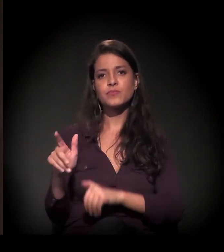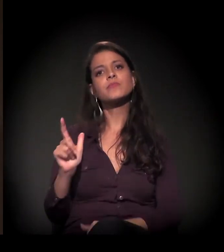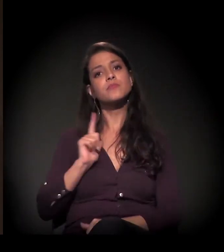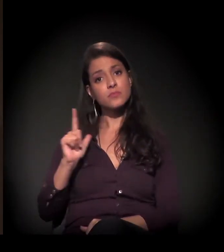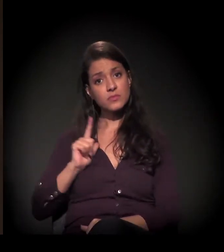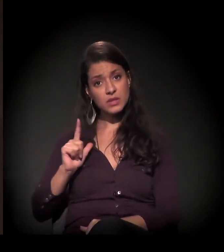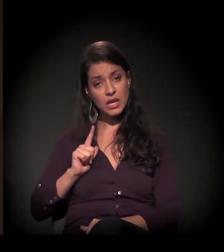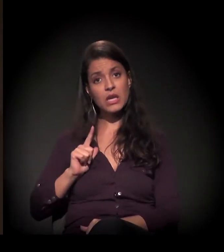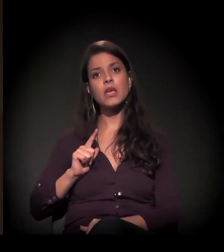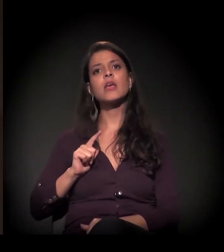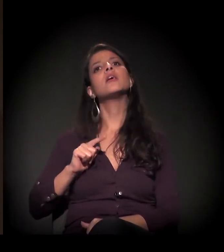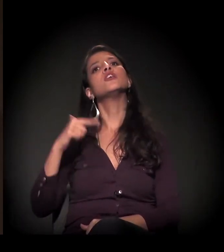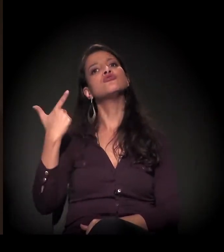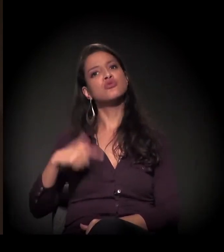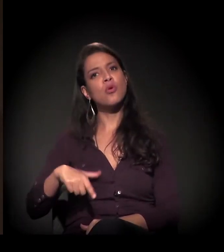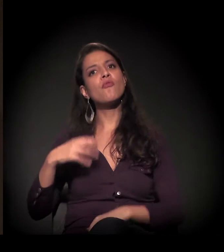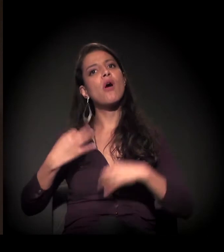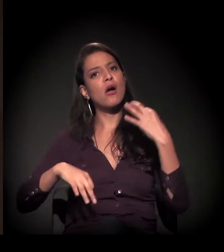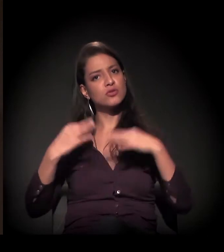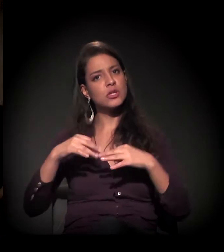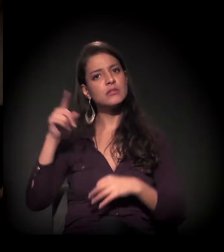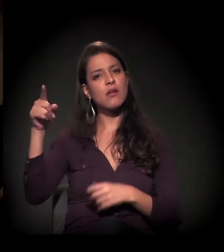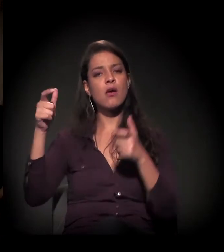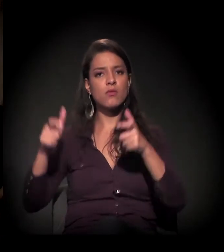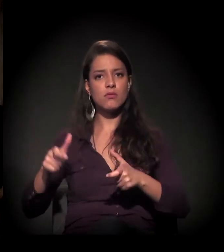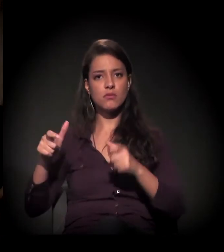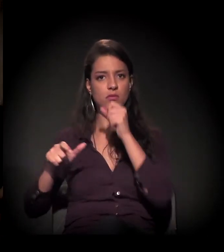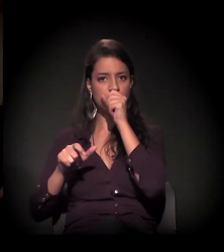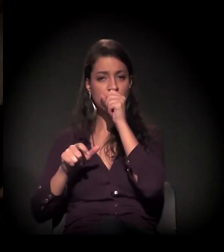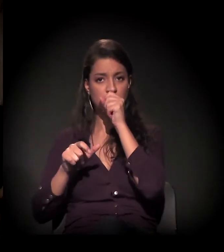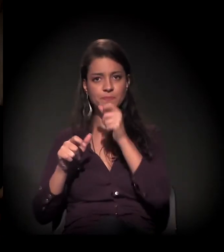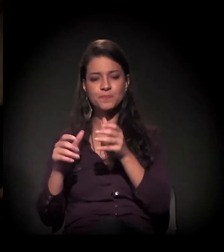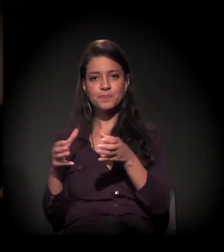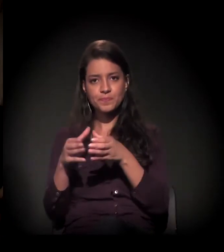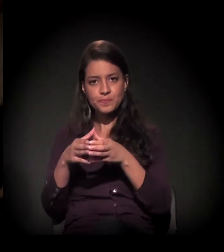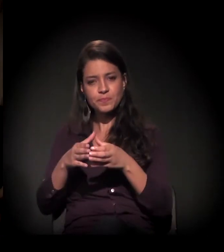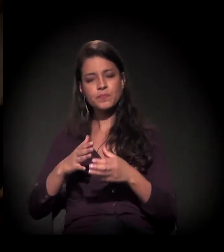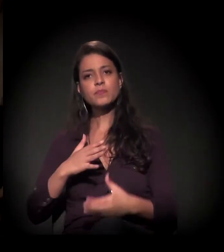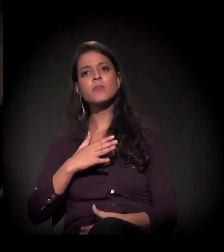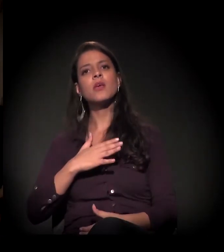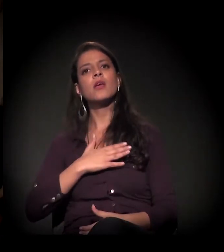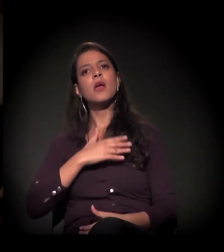tem uma audiência no Batalhão da Polícia Militar para agendar a data da reintegração.